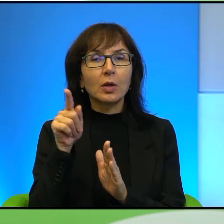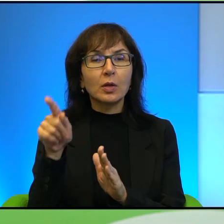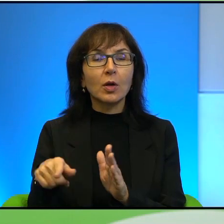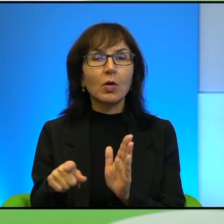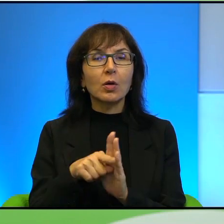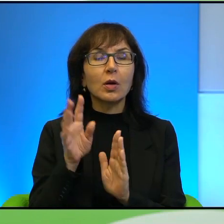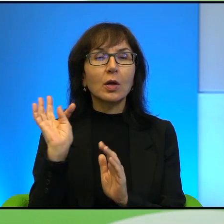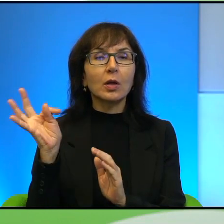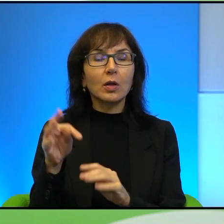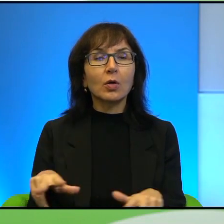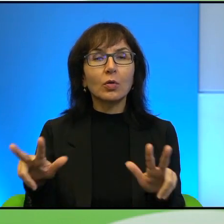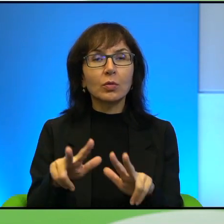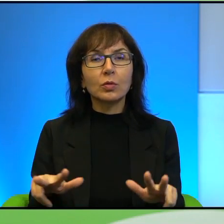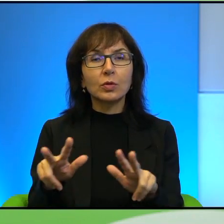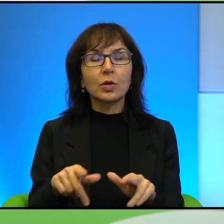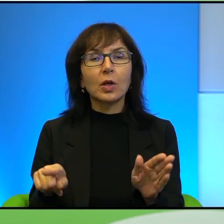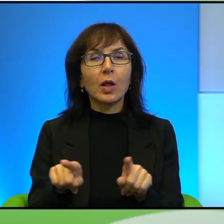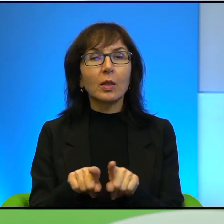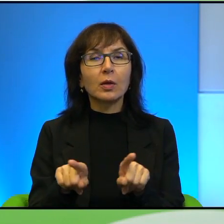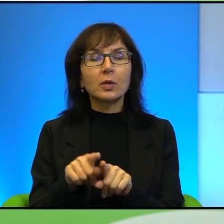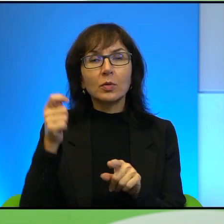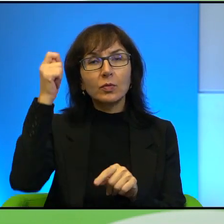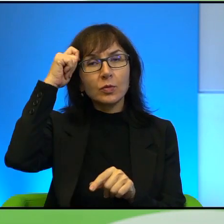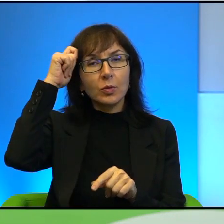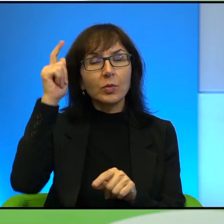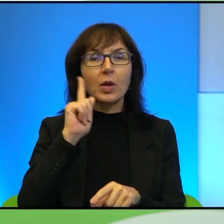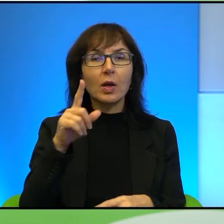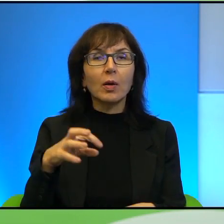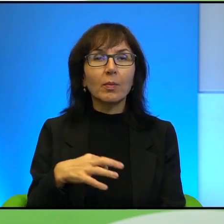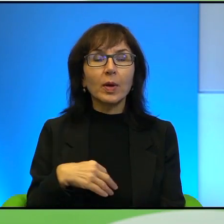ale też wspomina Pan o niemowlętach, które są celem snajperów.